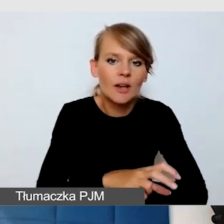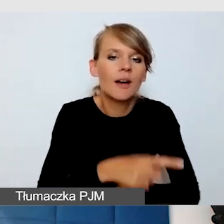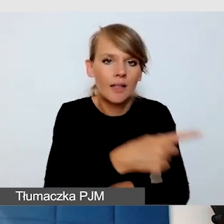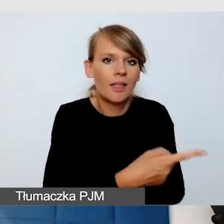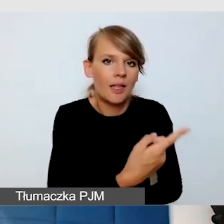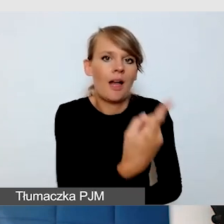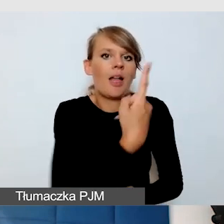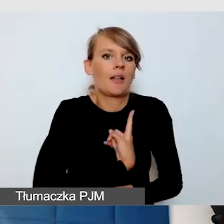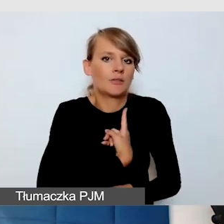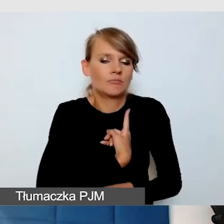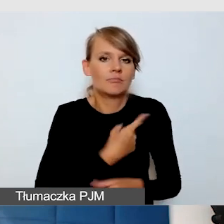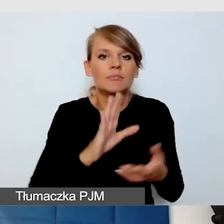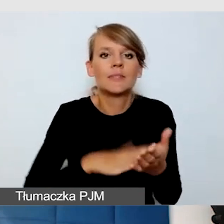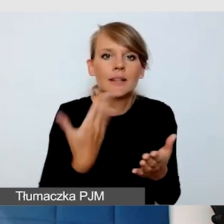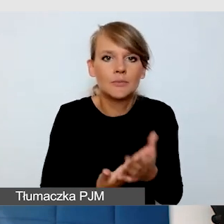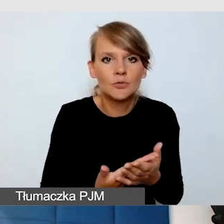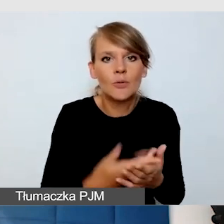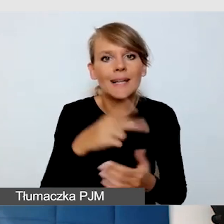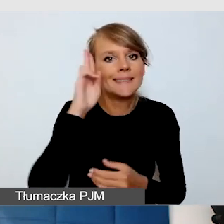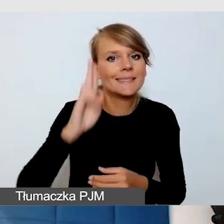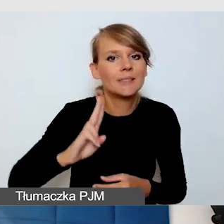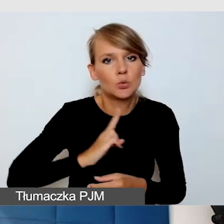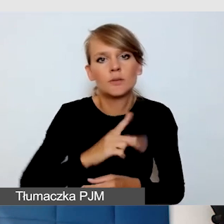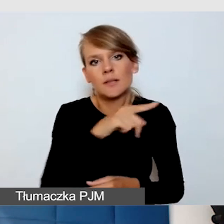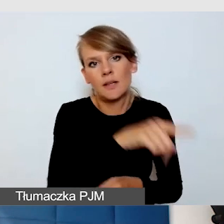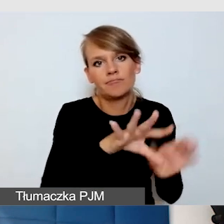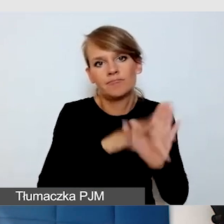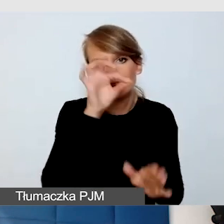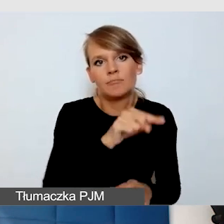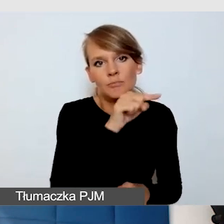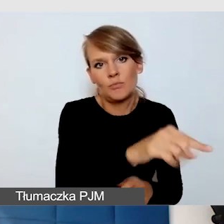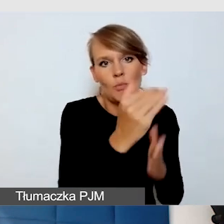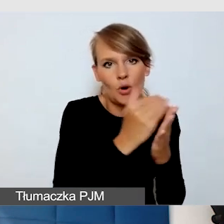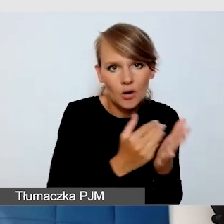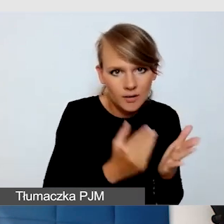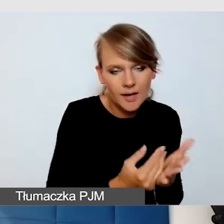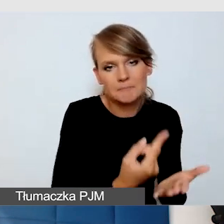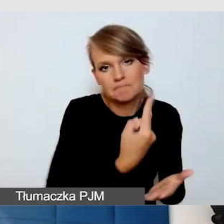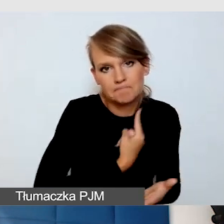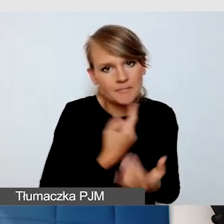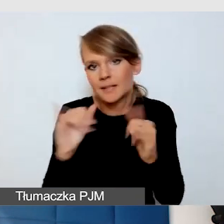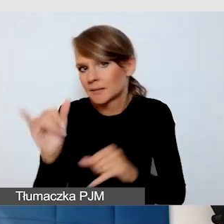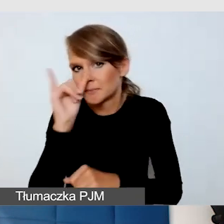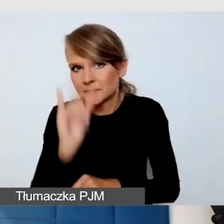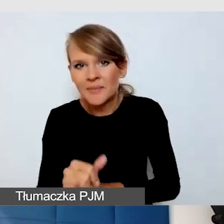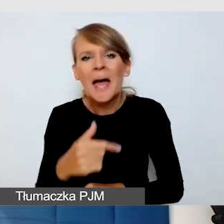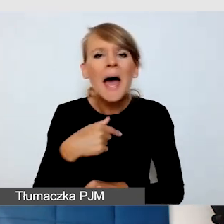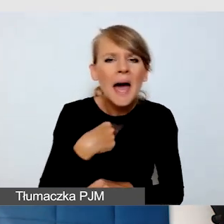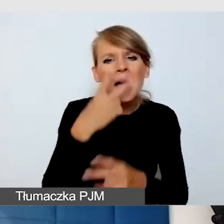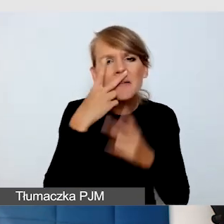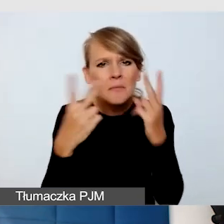ponieważ preferuje je instytucja. Mam takie doświadczenie, że każdy z programów ma plusy i ma minusy.